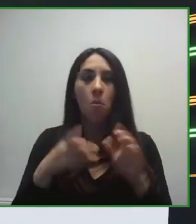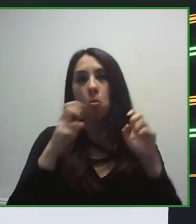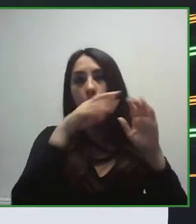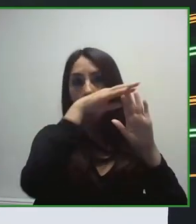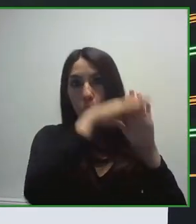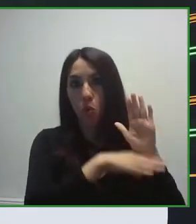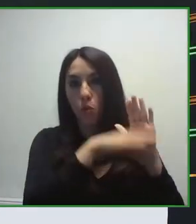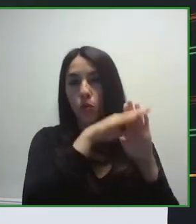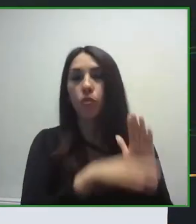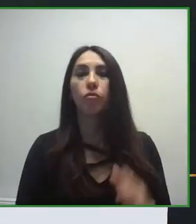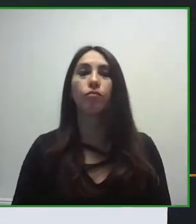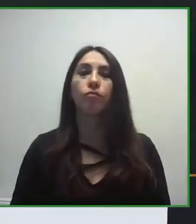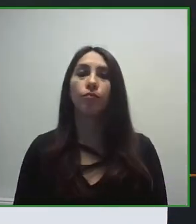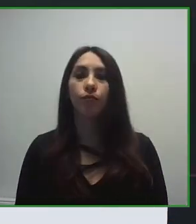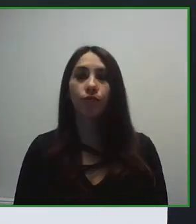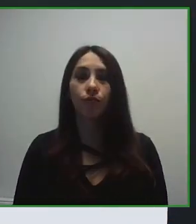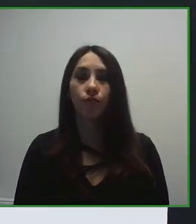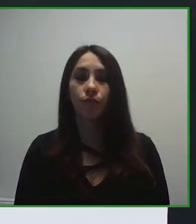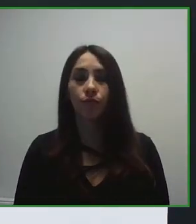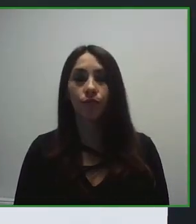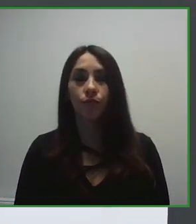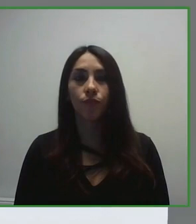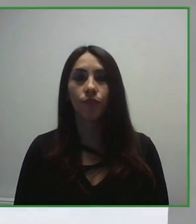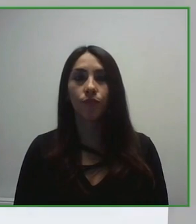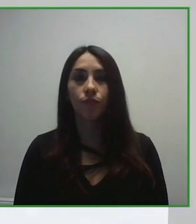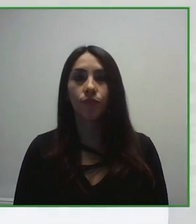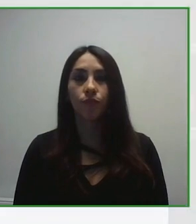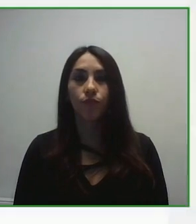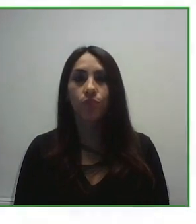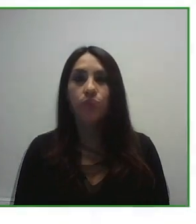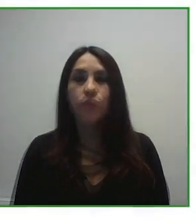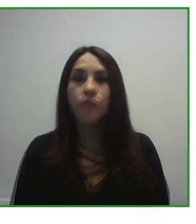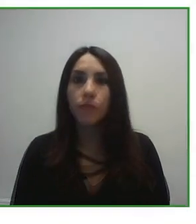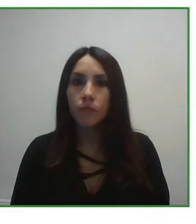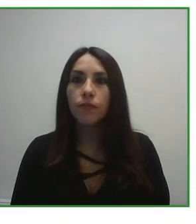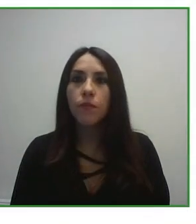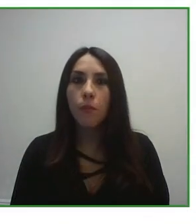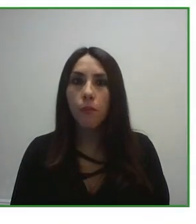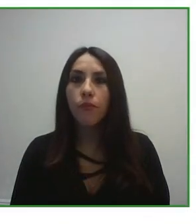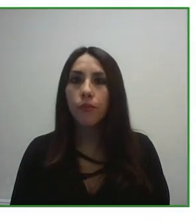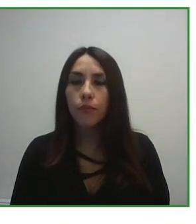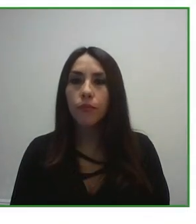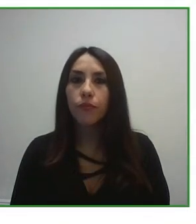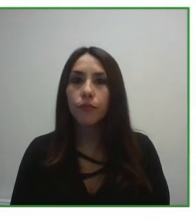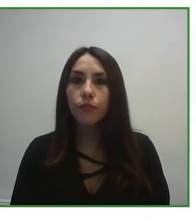holística, hemos trabajado para mejorar las infraestructuras, para mejorar el destino